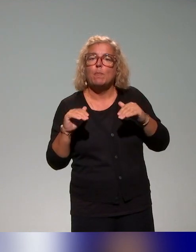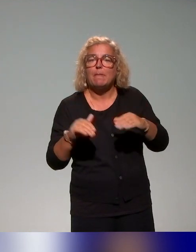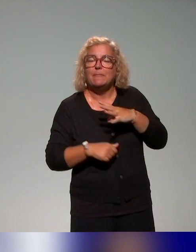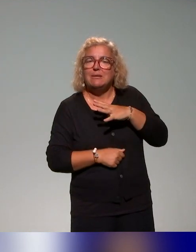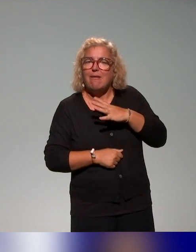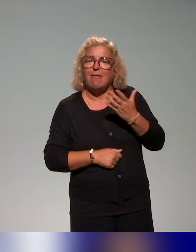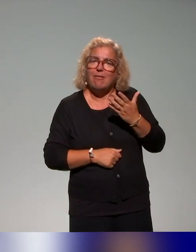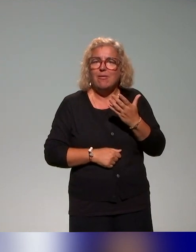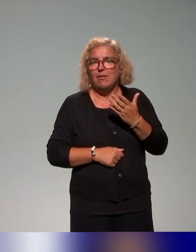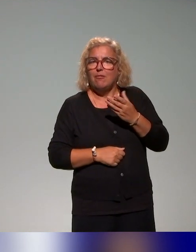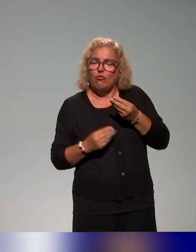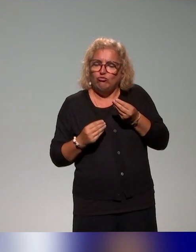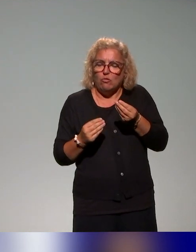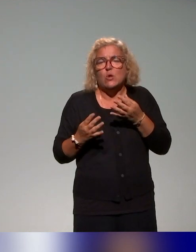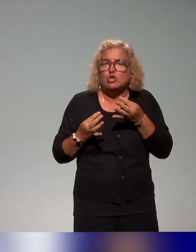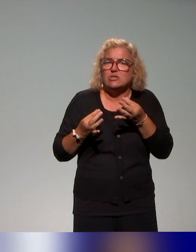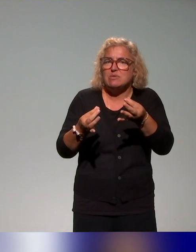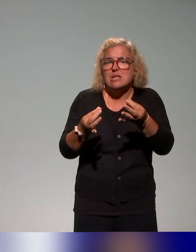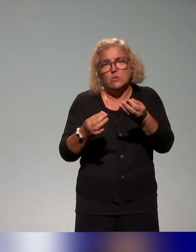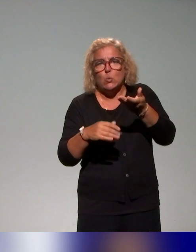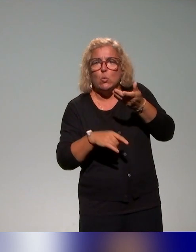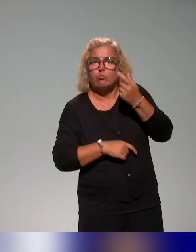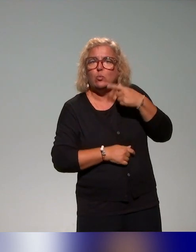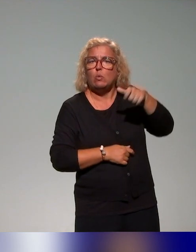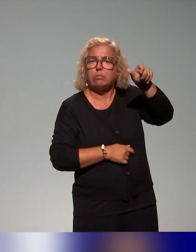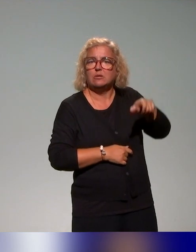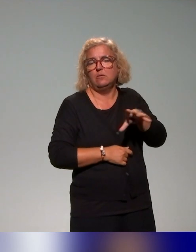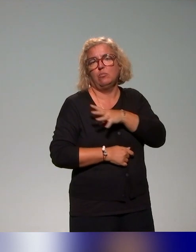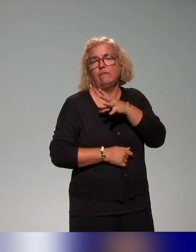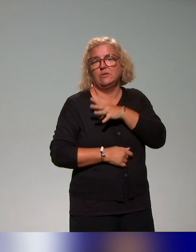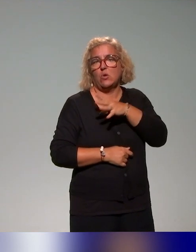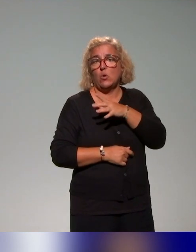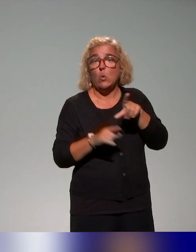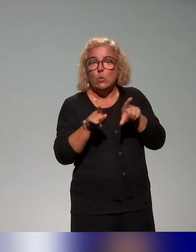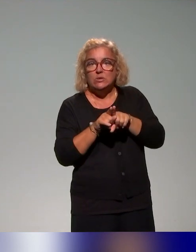et puis d'essayer de transposer ça en termes de besoin sur d'autres